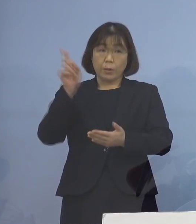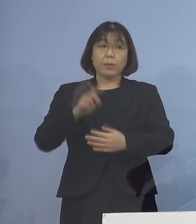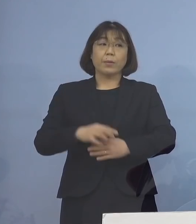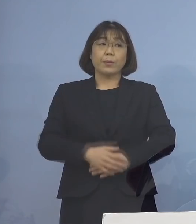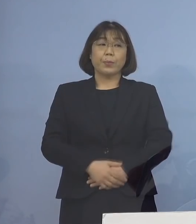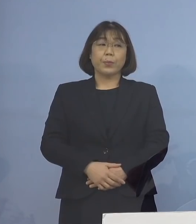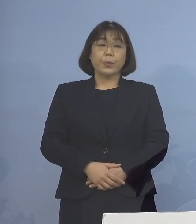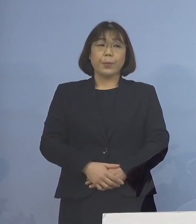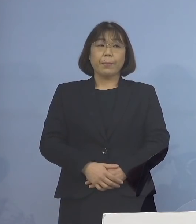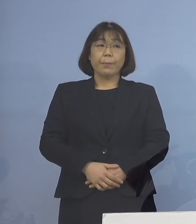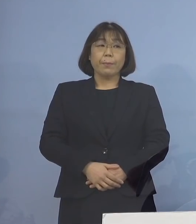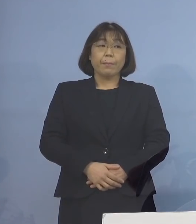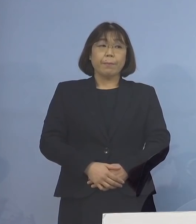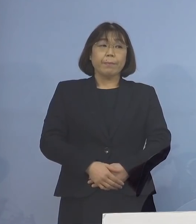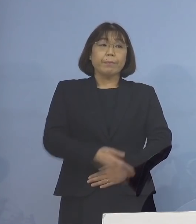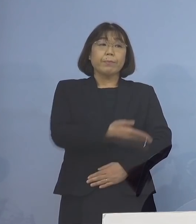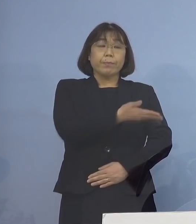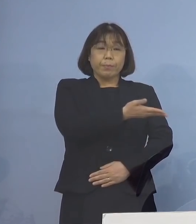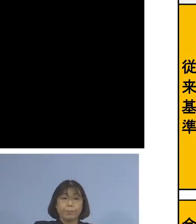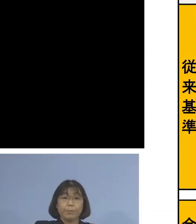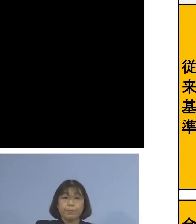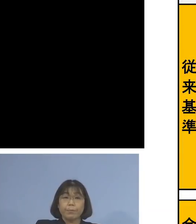ということでこちら